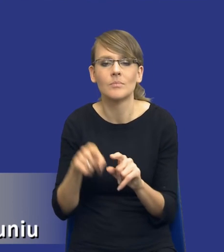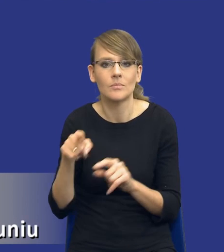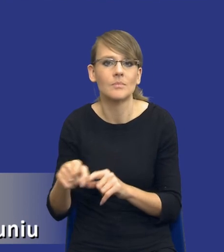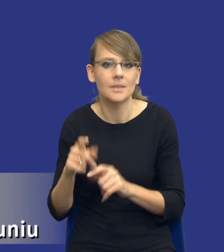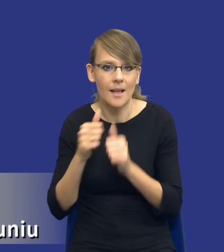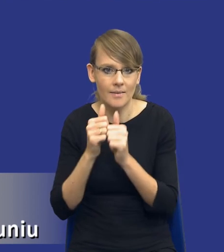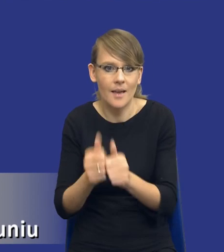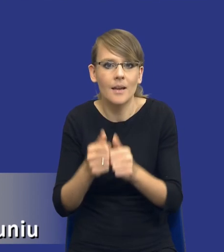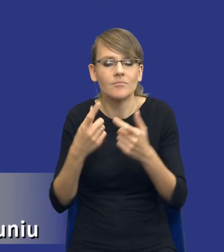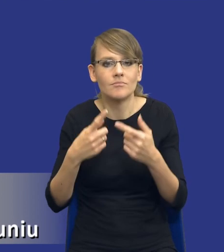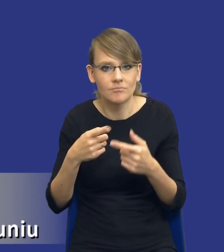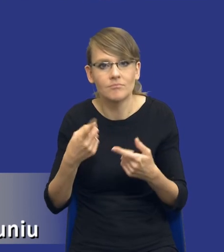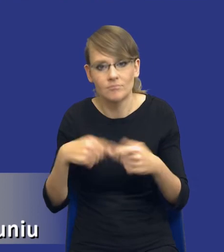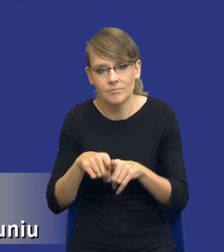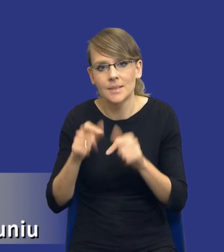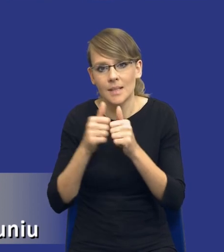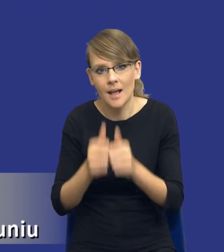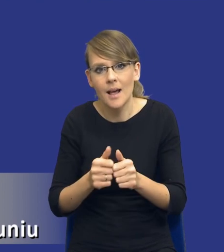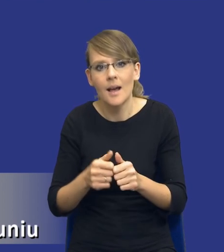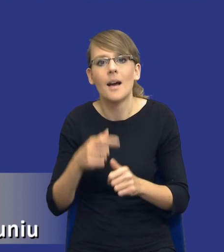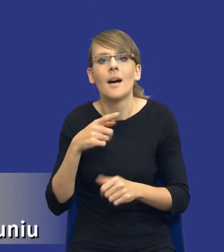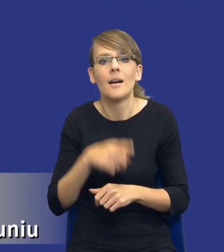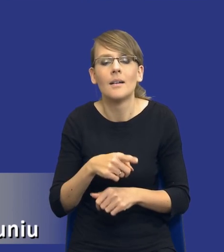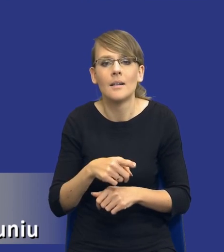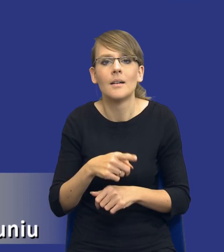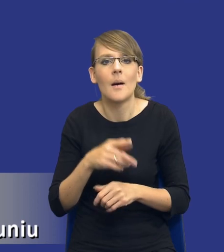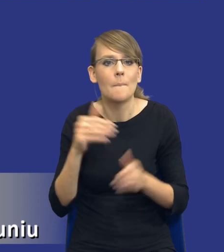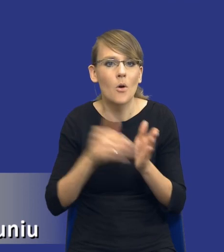Realizacji tego zadania, zaspokojenia tej zidentyfikowanej potrzeby